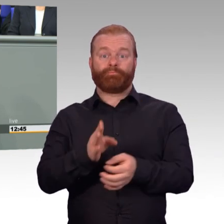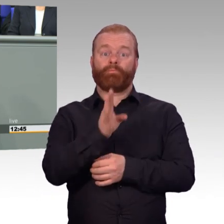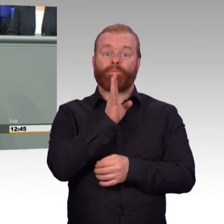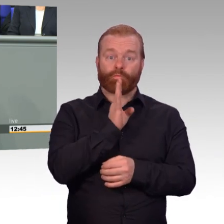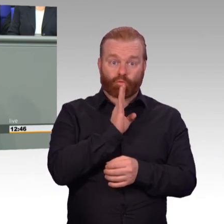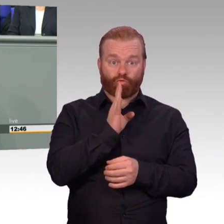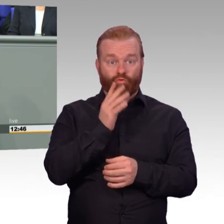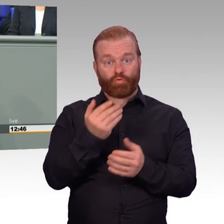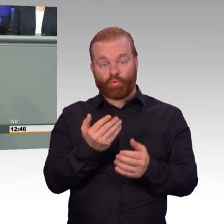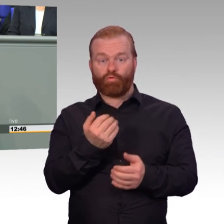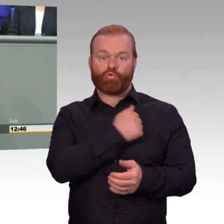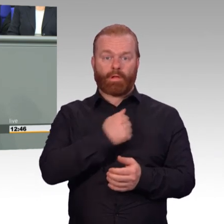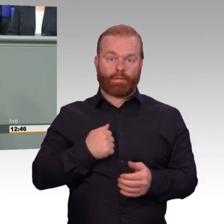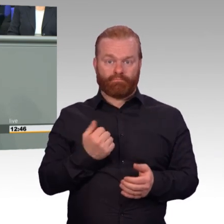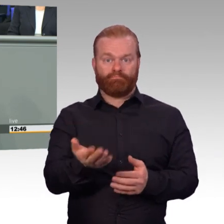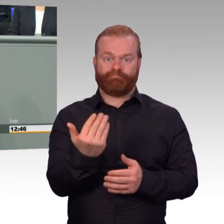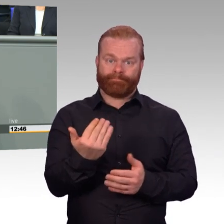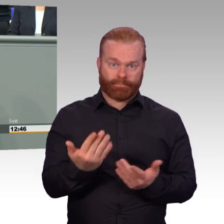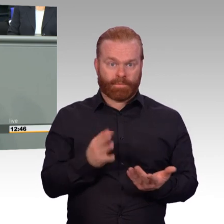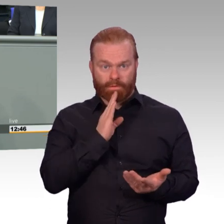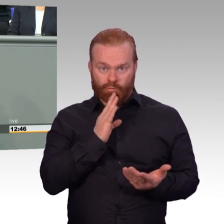Wir sollten haben laut Personalstrukturmodell